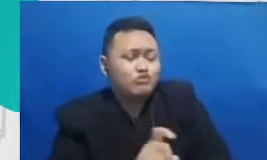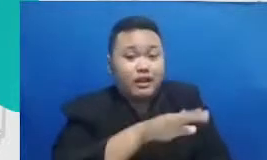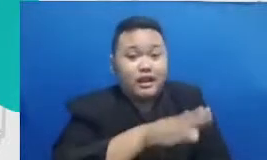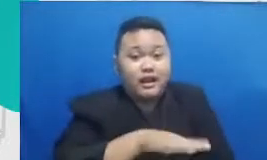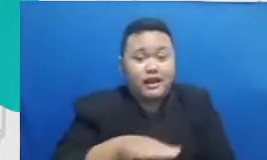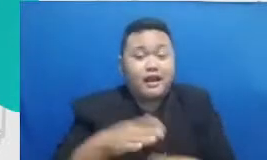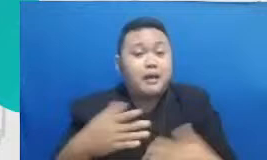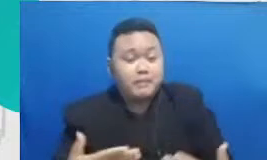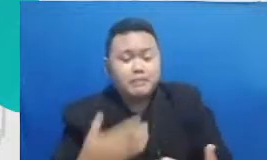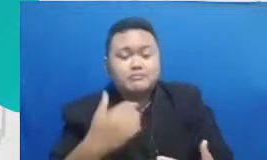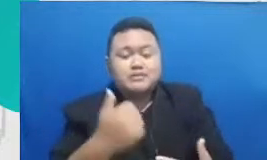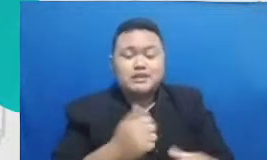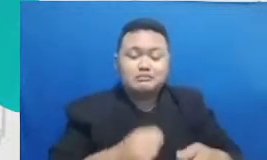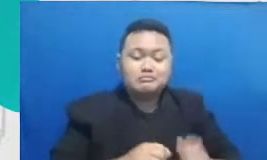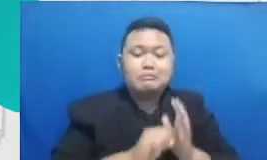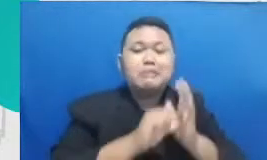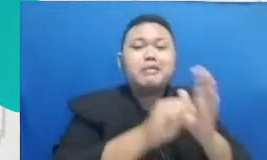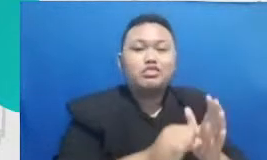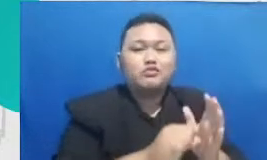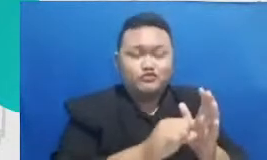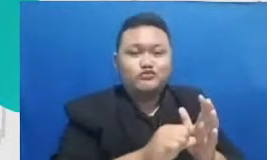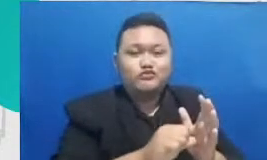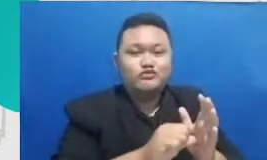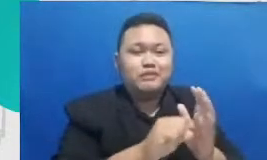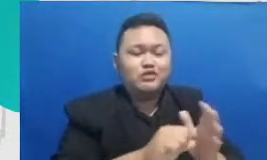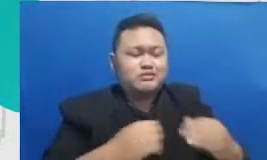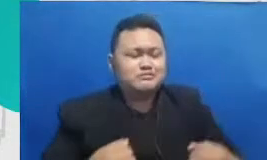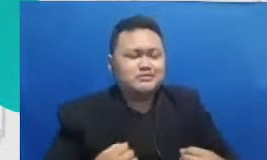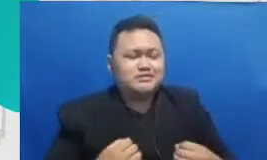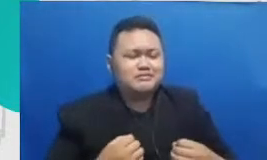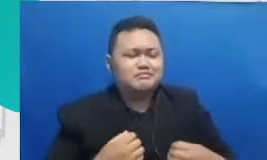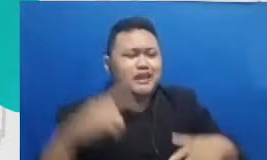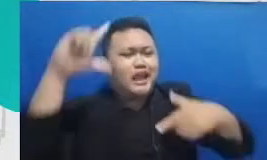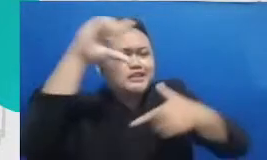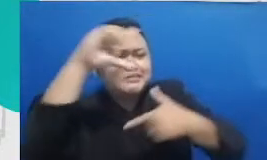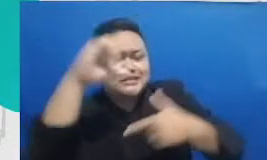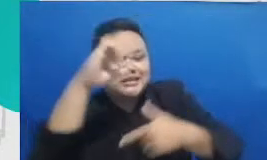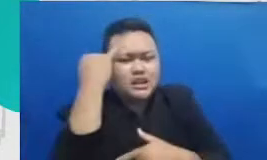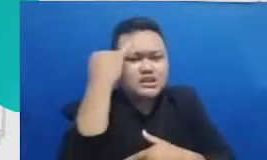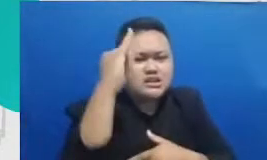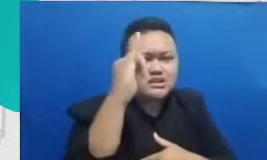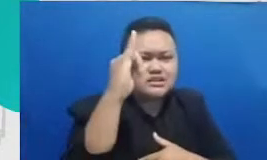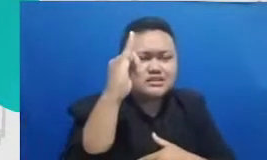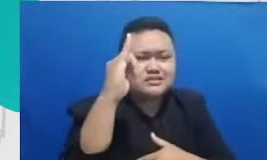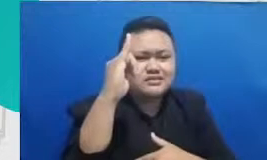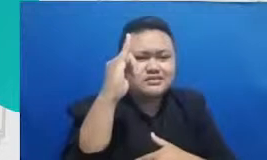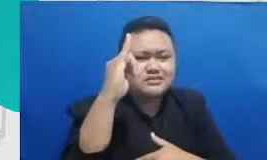membantu si anak untuk mengekspresikan ide dan mengekspresikan emosinya b egitu Jadi sekali lagi